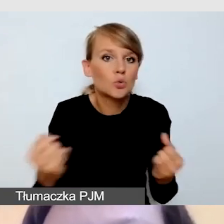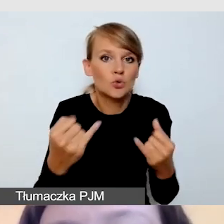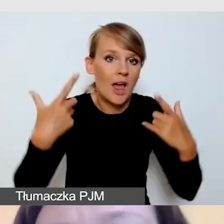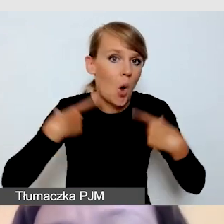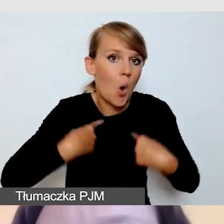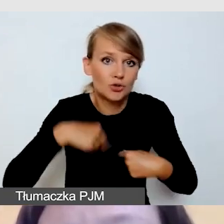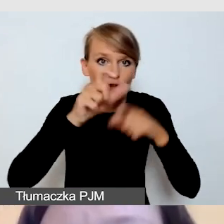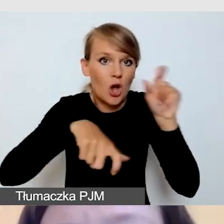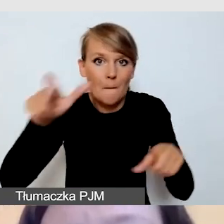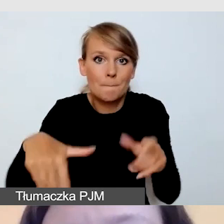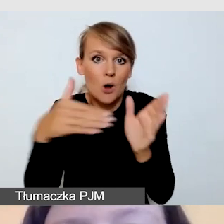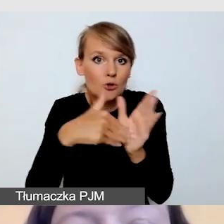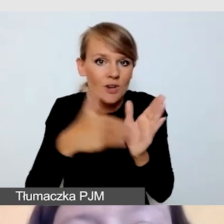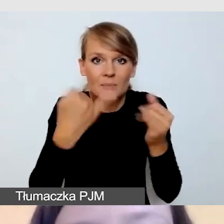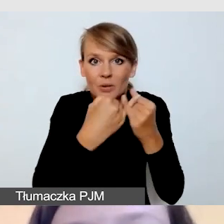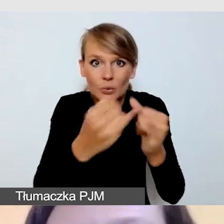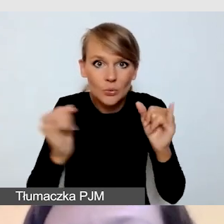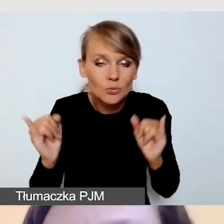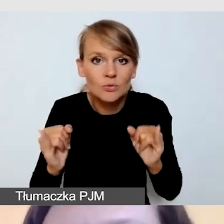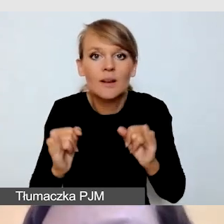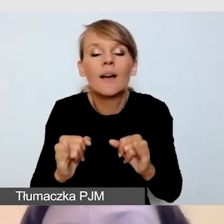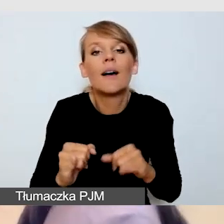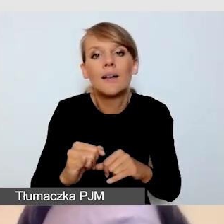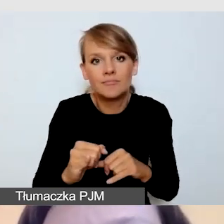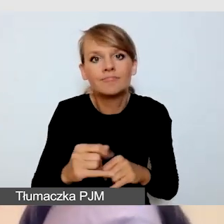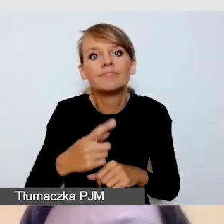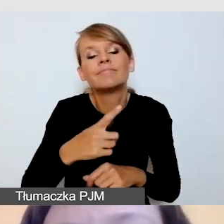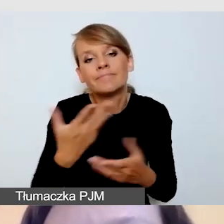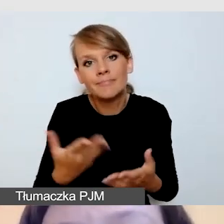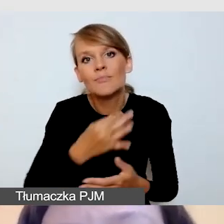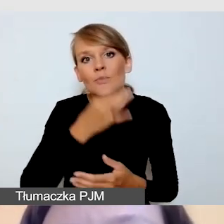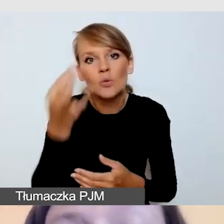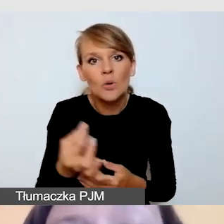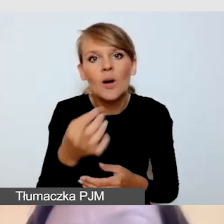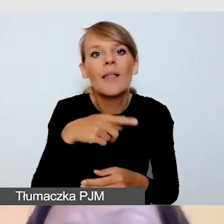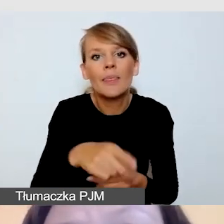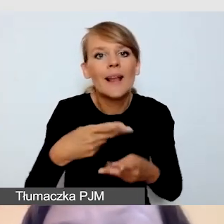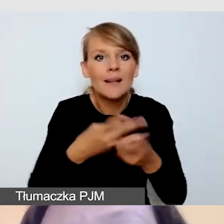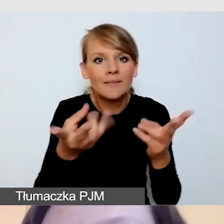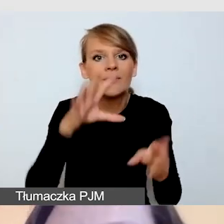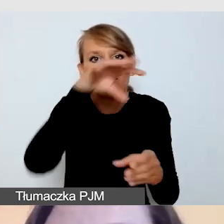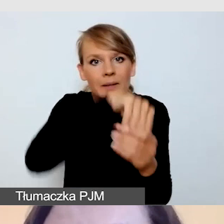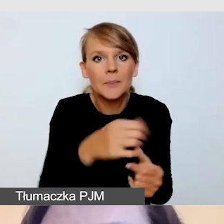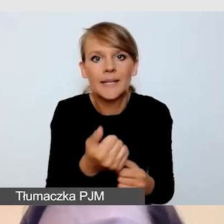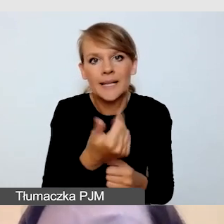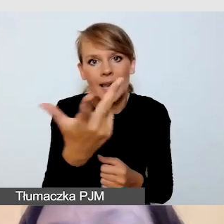preferujemy transmisję z kilkoma usługami. Co jeszcze na tym etapie możemy zrobić?